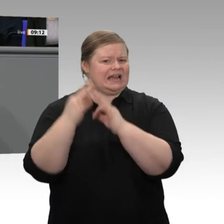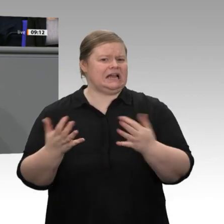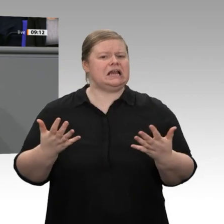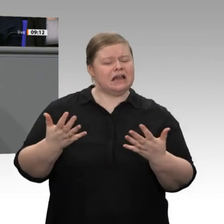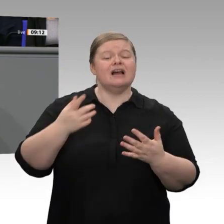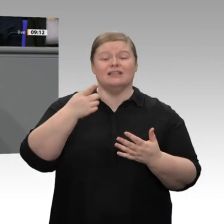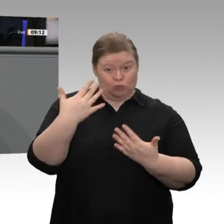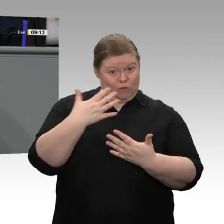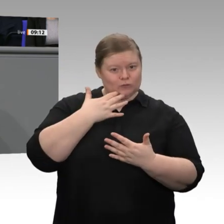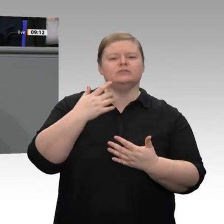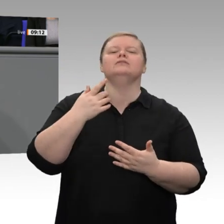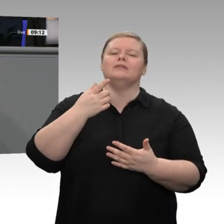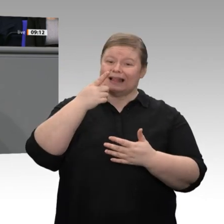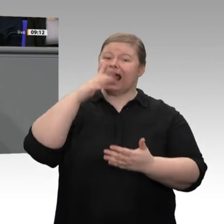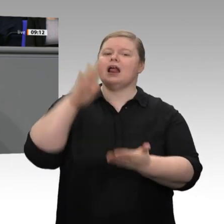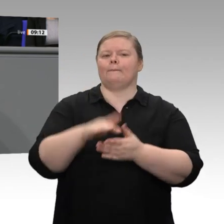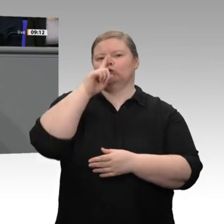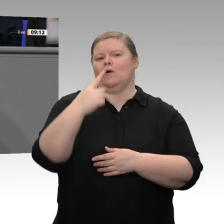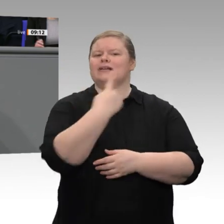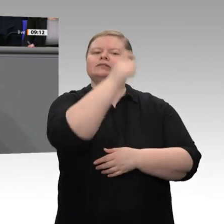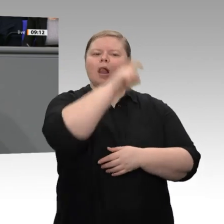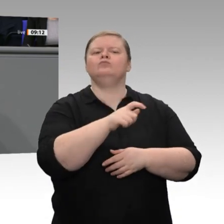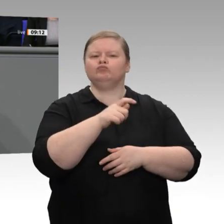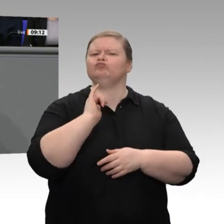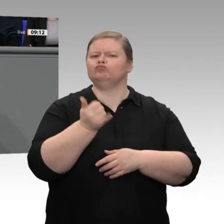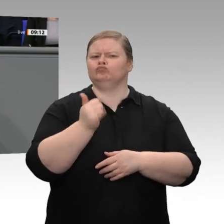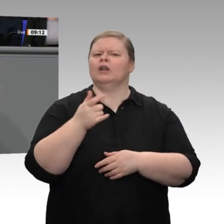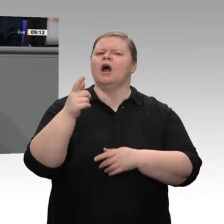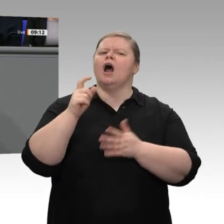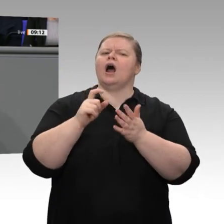erwirtschaftet, durch höhere Steuern und höhere Energiekosten und mehr Bürokratie